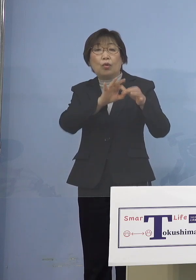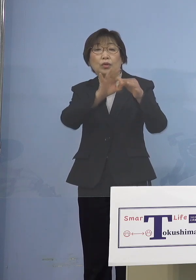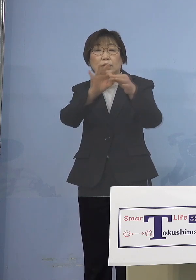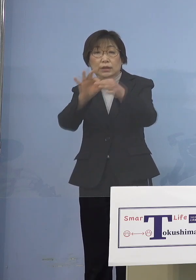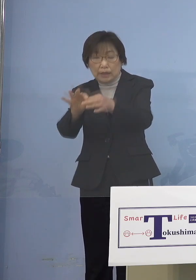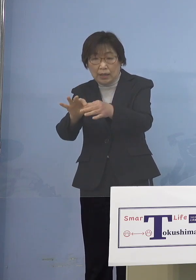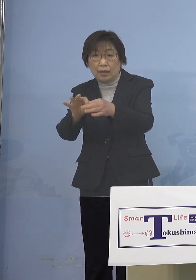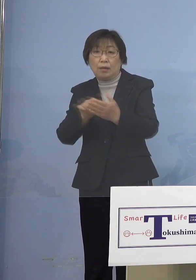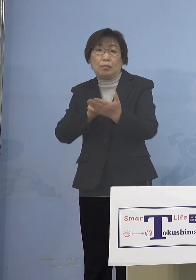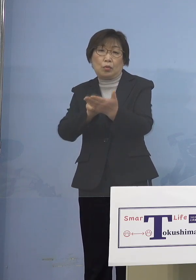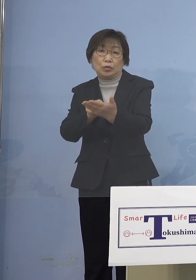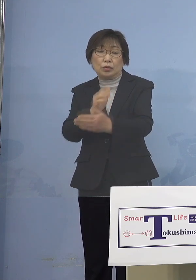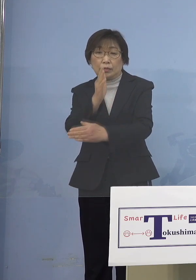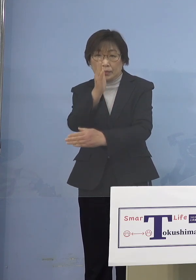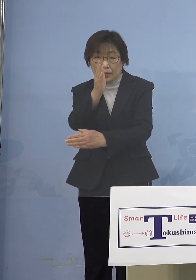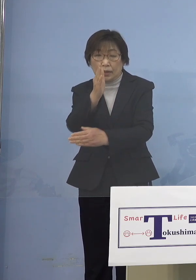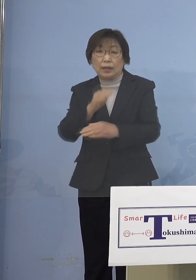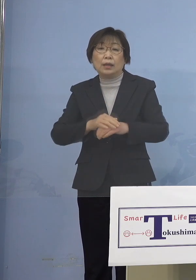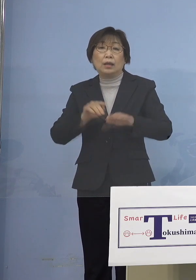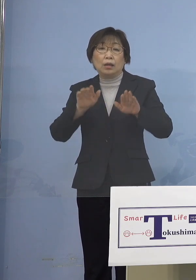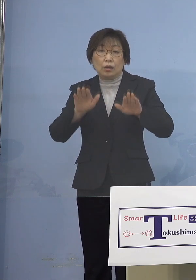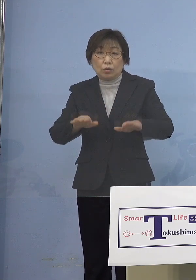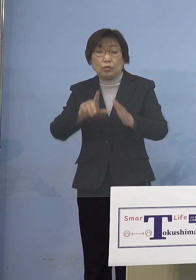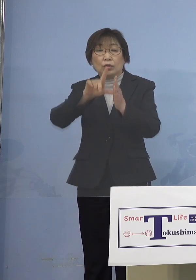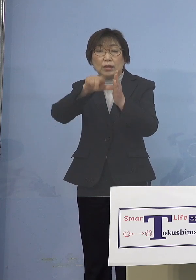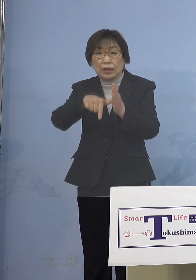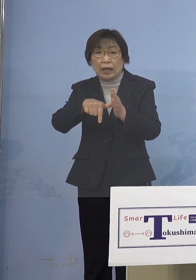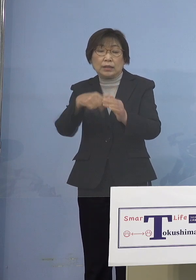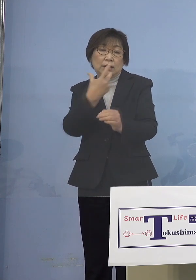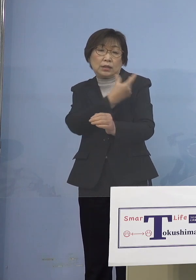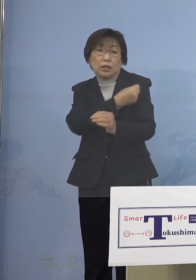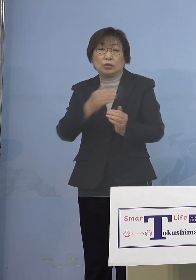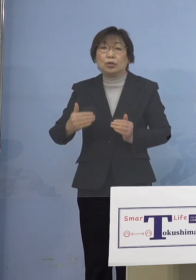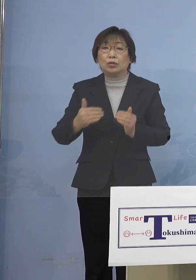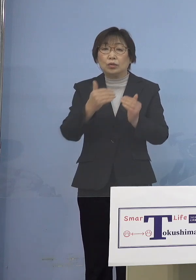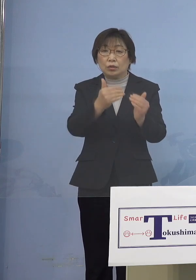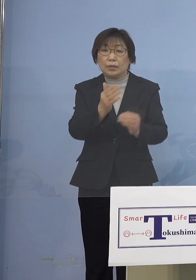この機会に接種を 進めていただきたいと思います